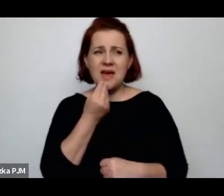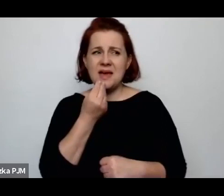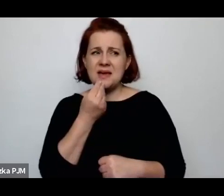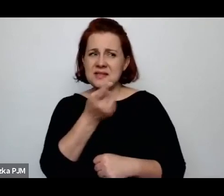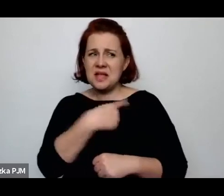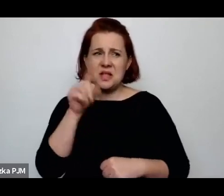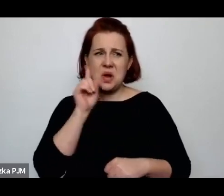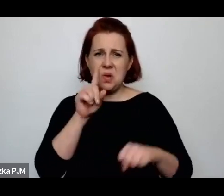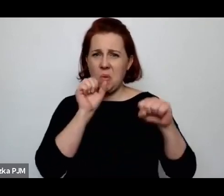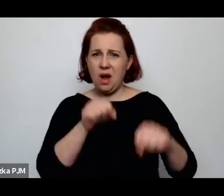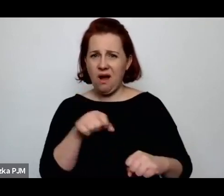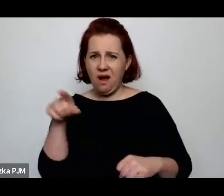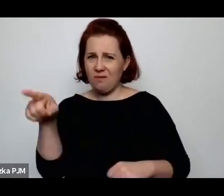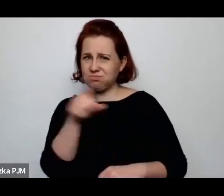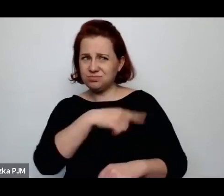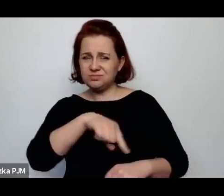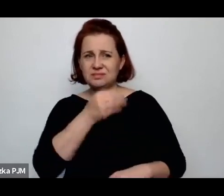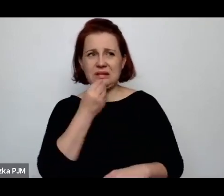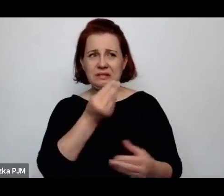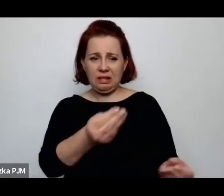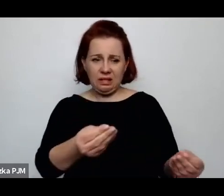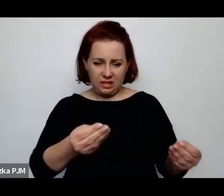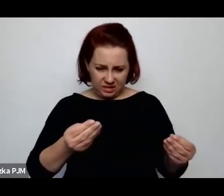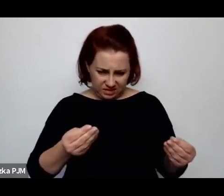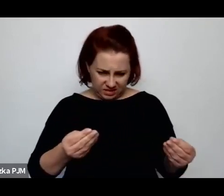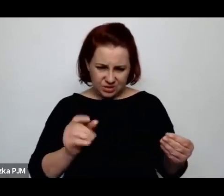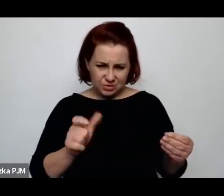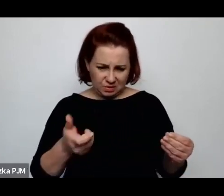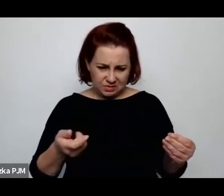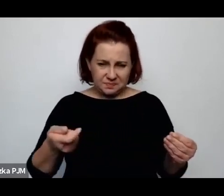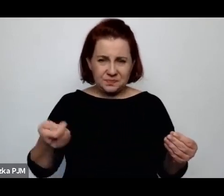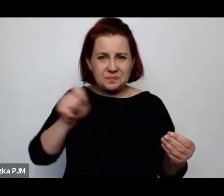u których dostaje tam jakąś polewkę no bo oni tam jedzą – wiadomo